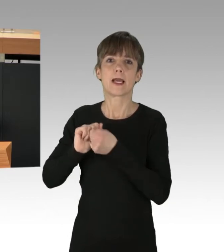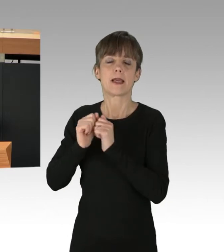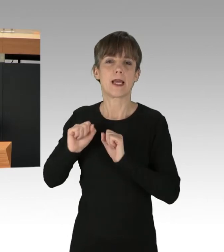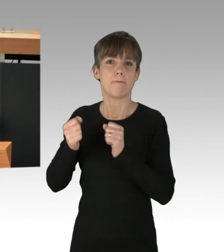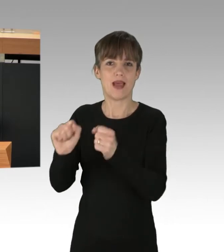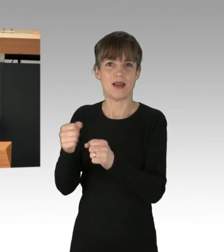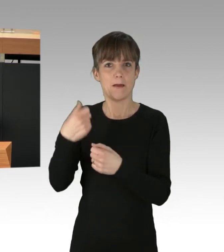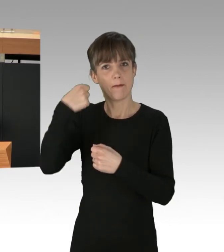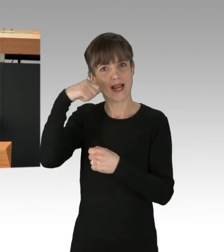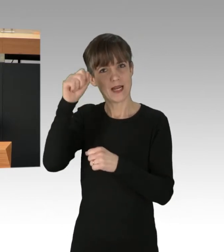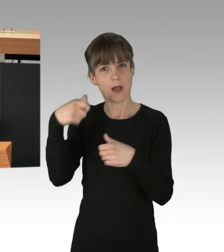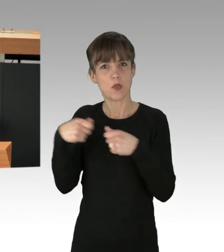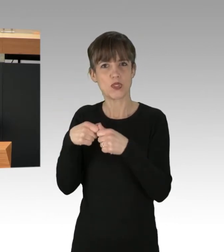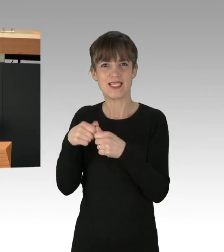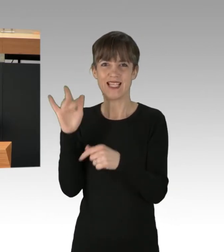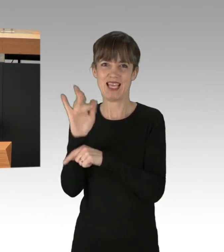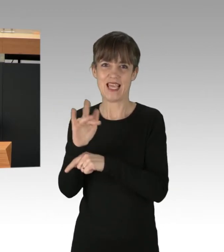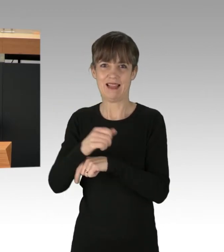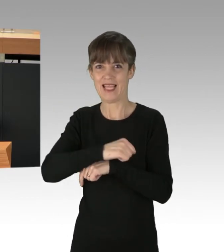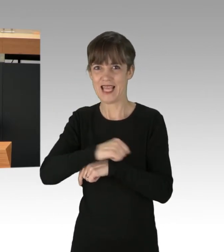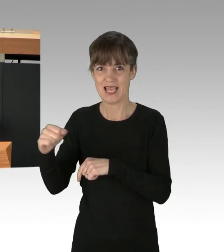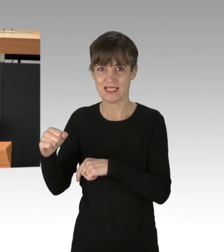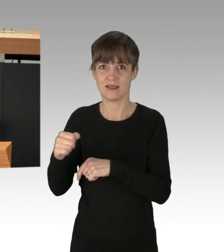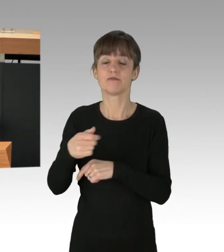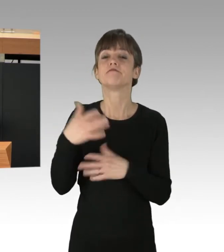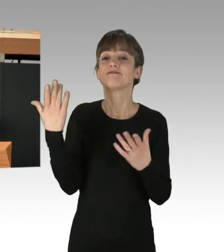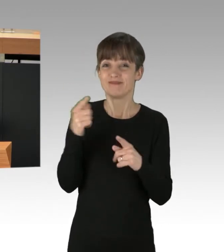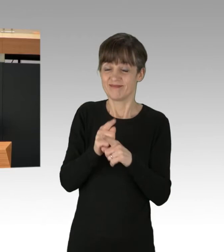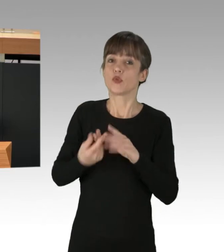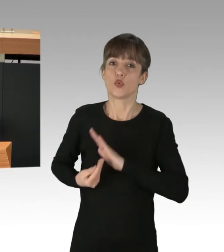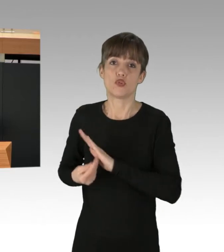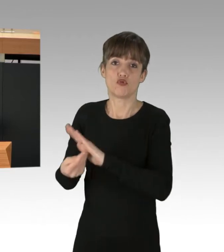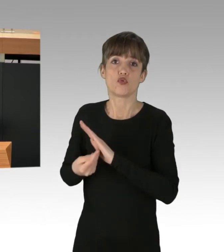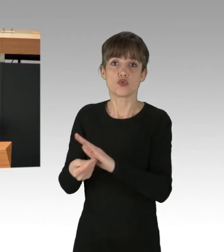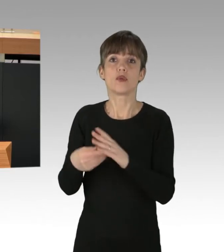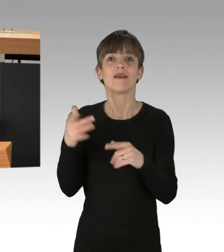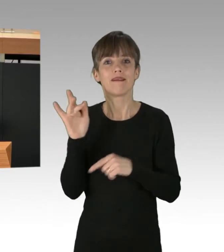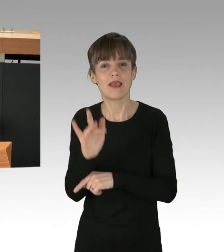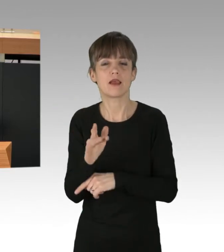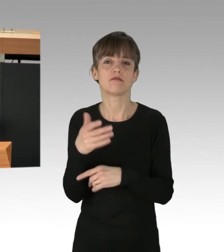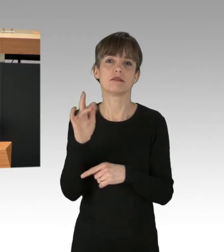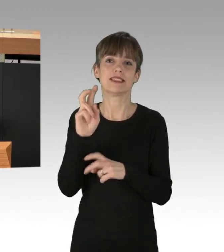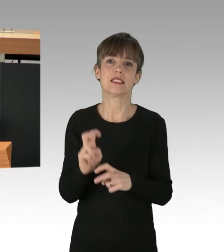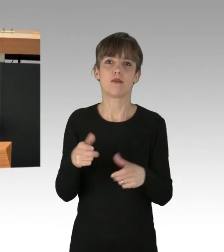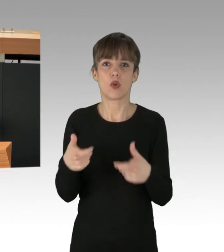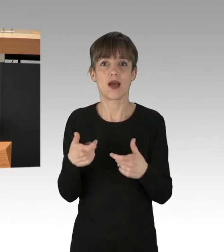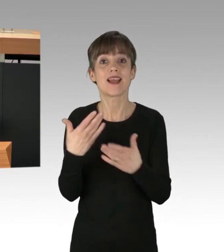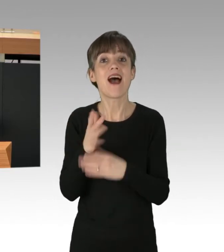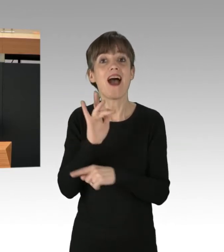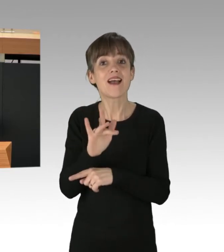Wir sitzen, weil Sie marschieren, gegen die Kriminalisierung von Sitzblockaden. Antifaschismus ist die Grundlage unseres Zusammenlebens